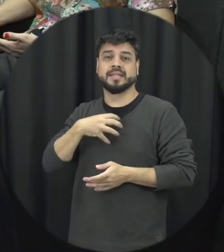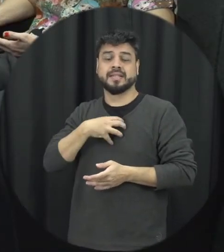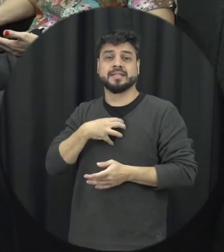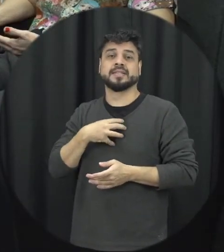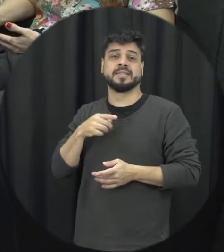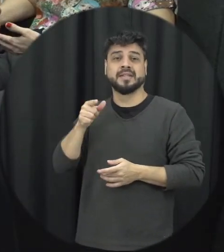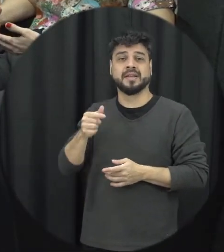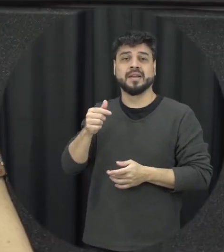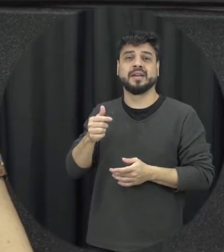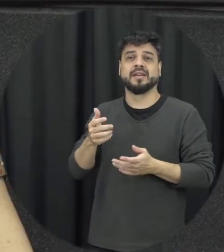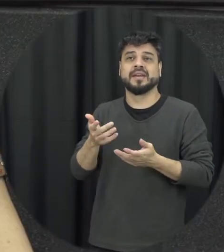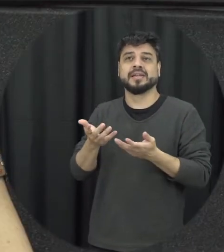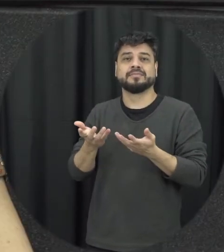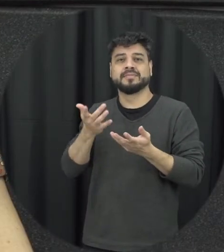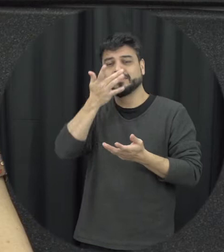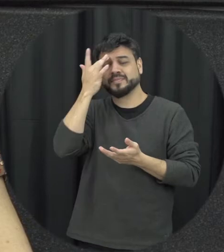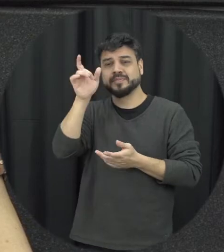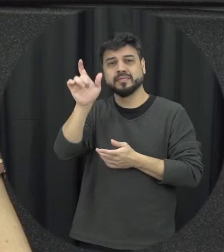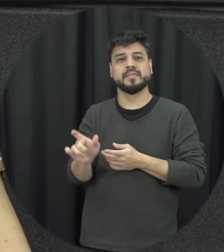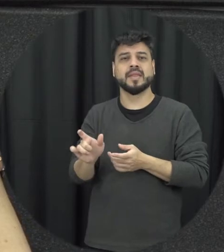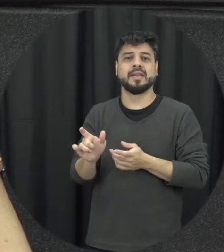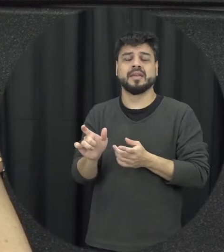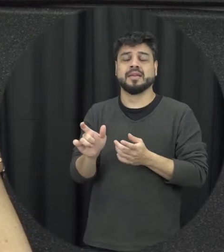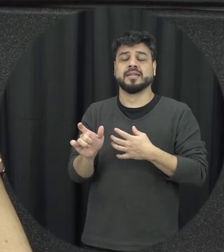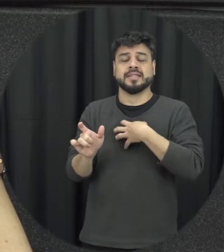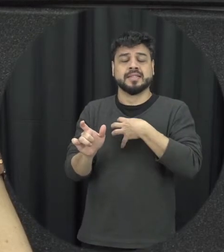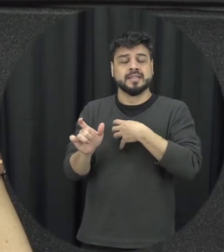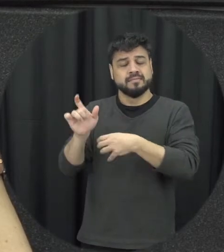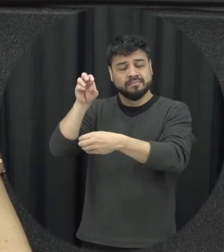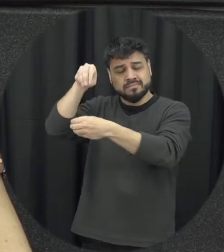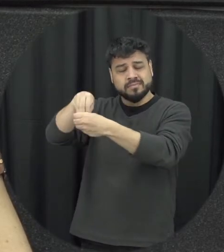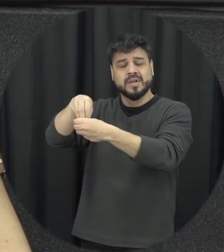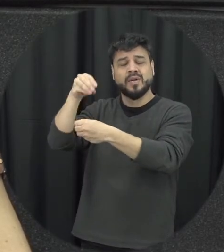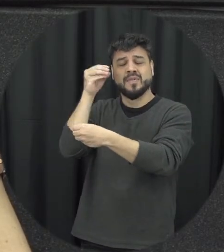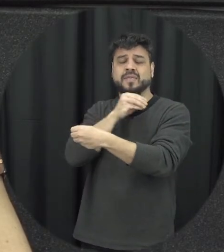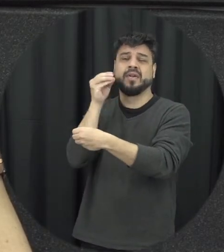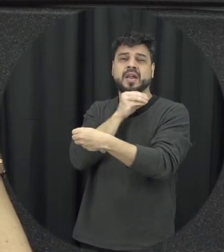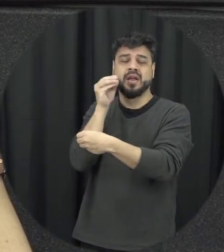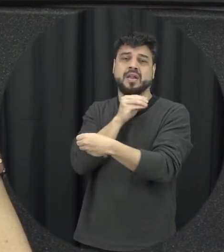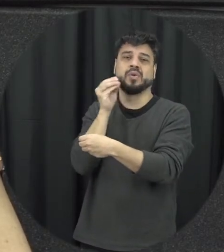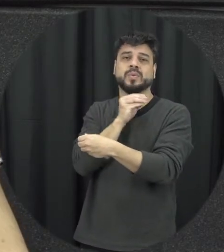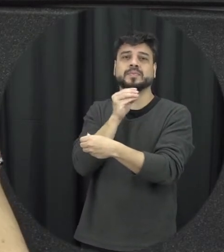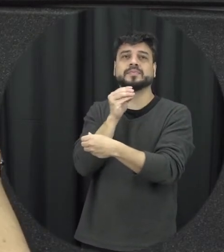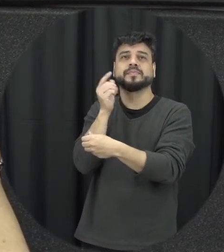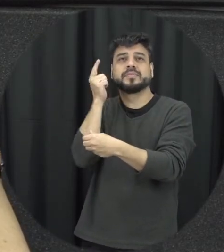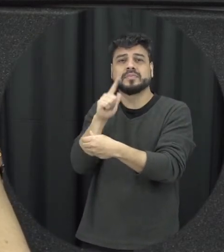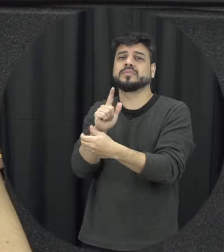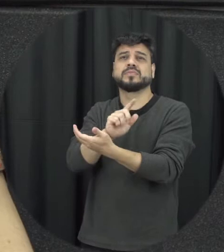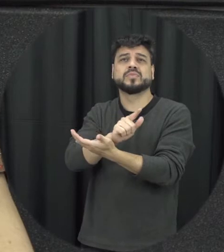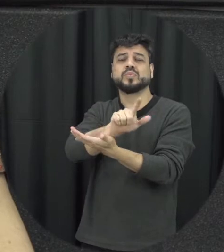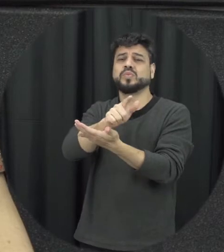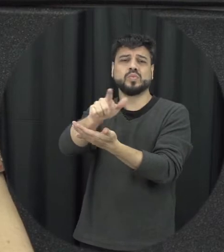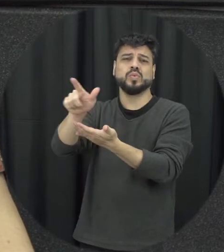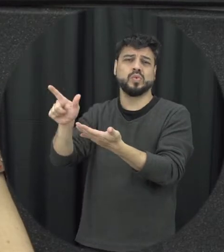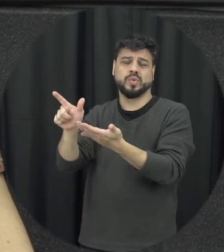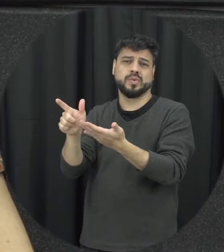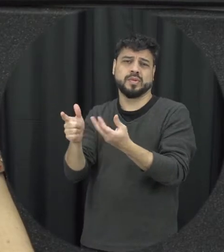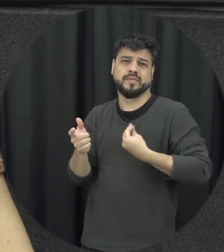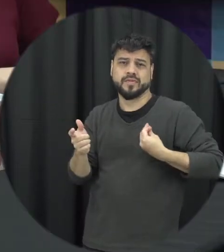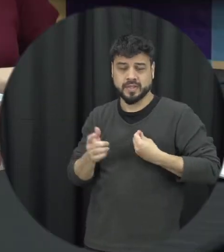vamos assim é muito fragilizada tá fazer qualquer coisa que seja fica na sua vida então vocês são